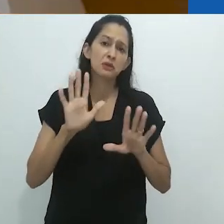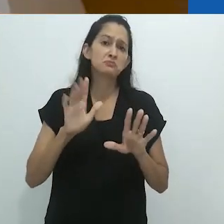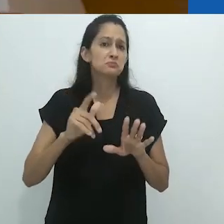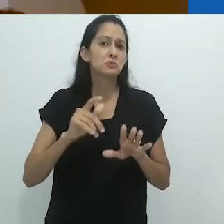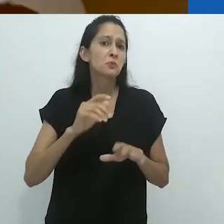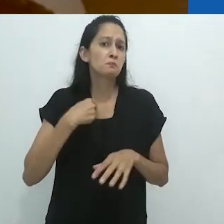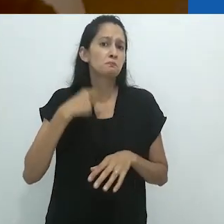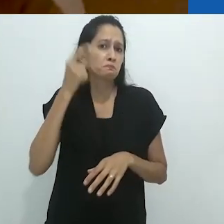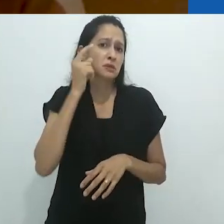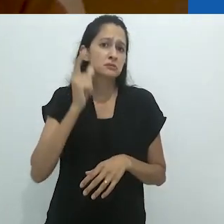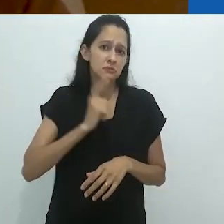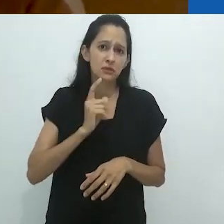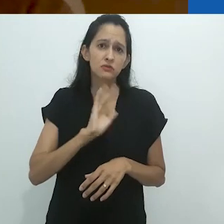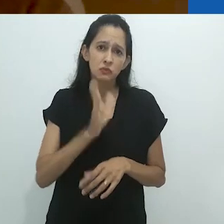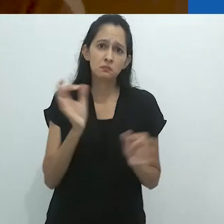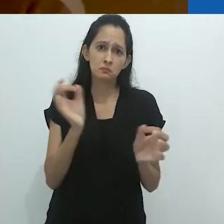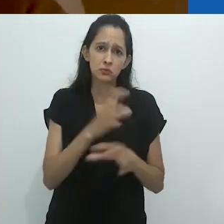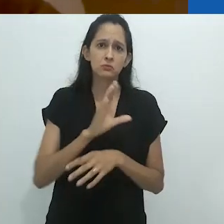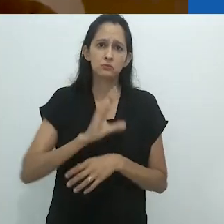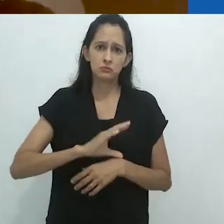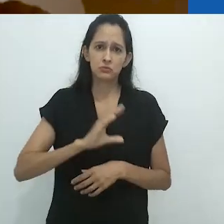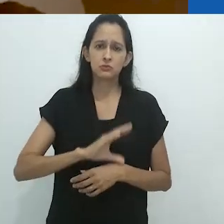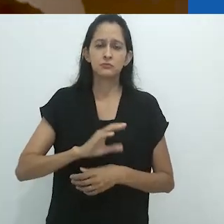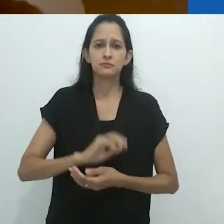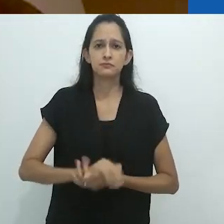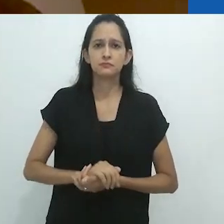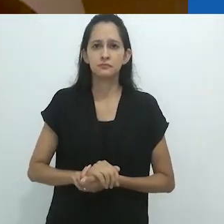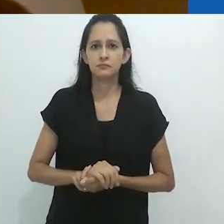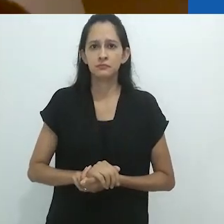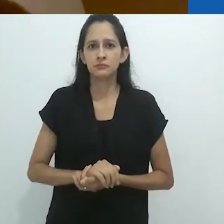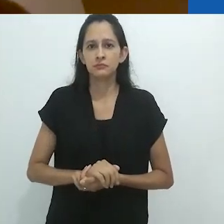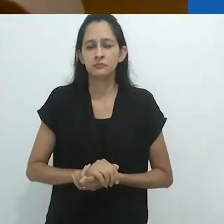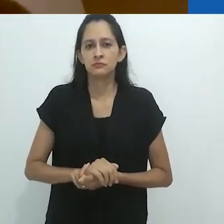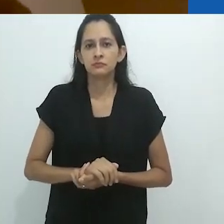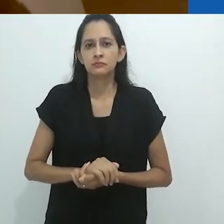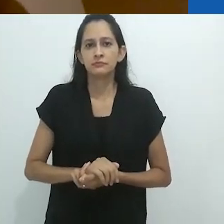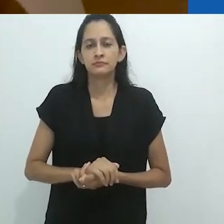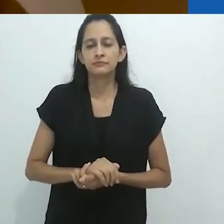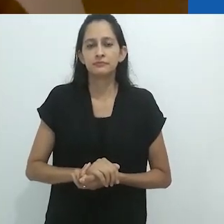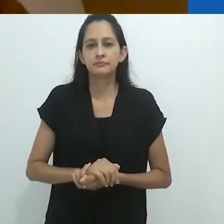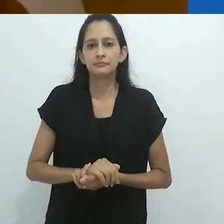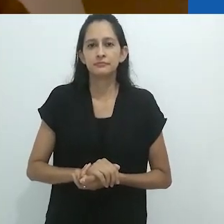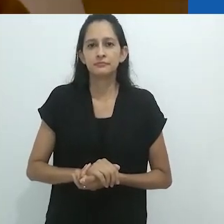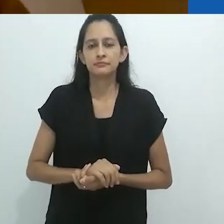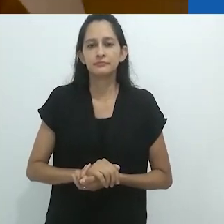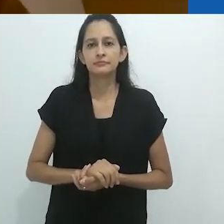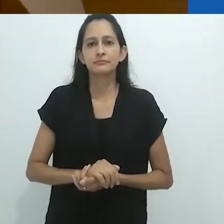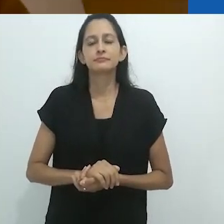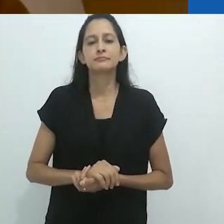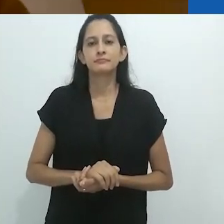mas tenho certeza que estão em português.